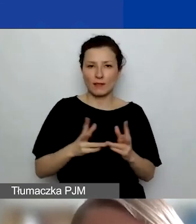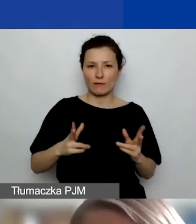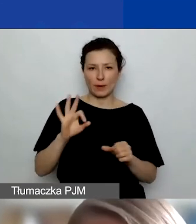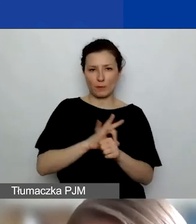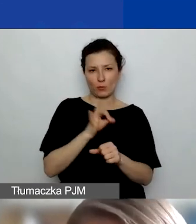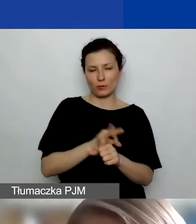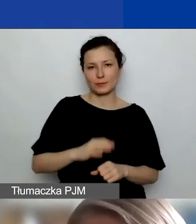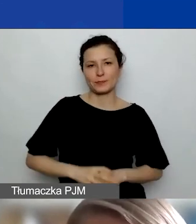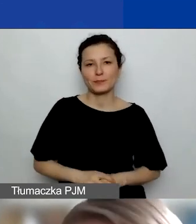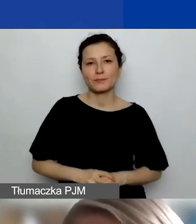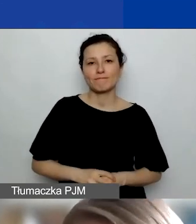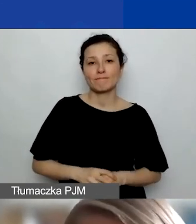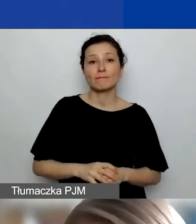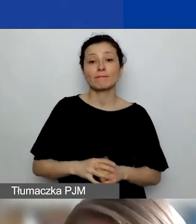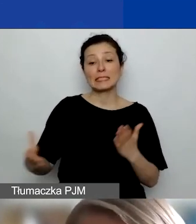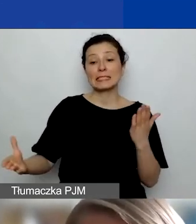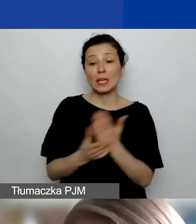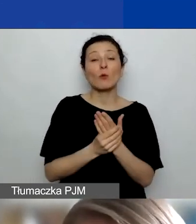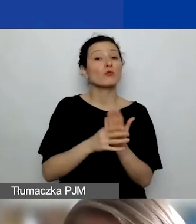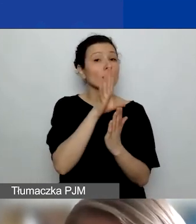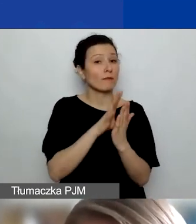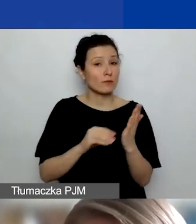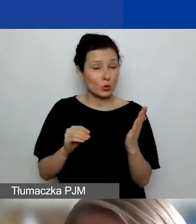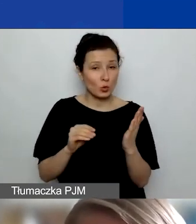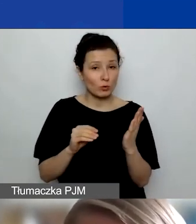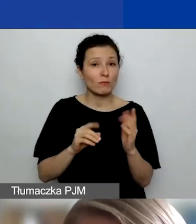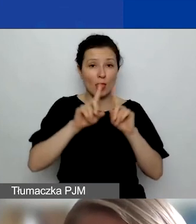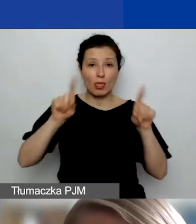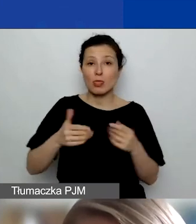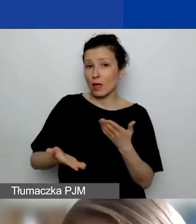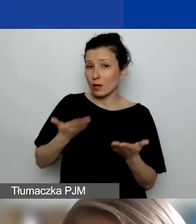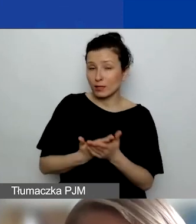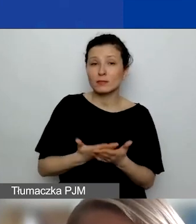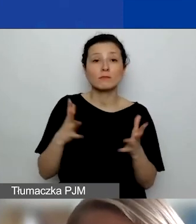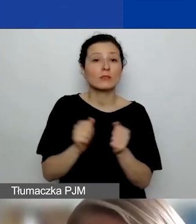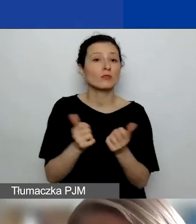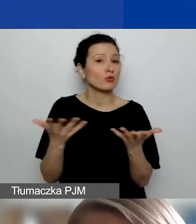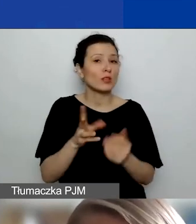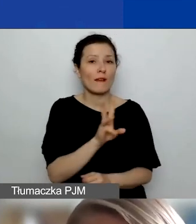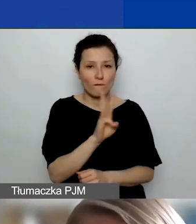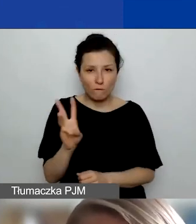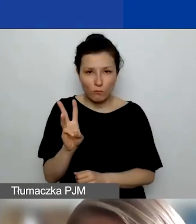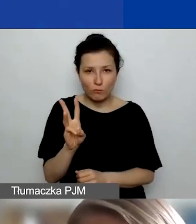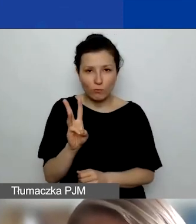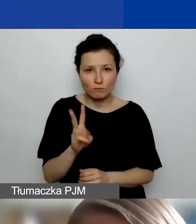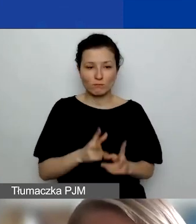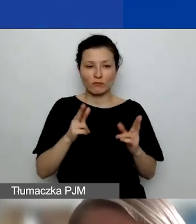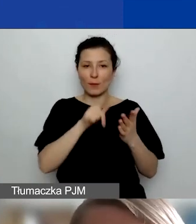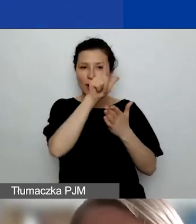Wzór takiego załącznika, czyli wzór takiej deklaracji znajdziecie na stronie w ramach listy załączników.